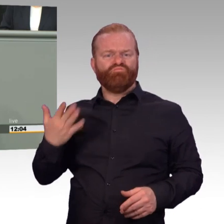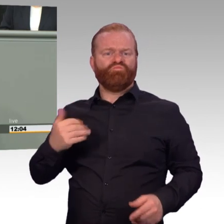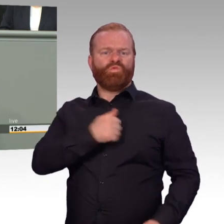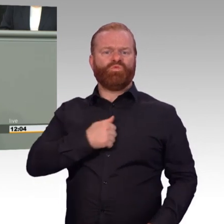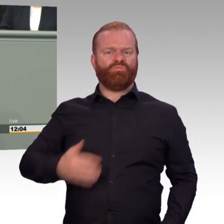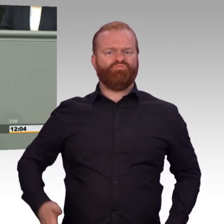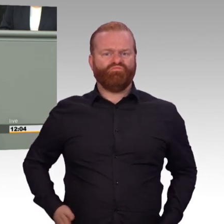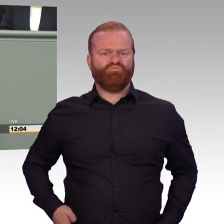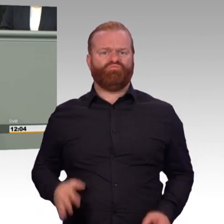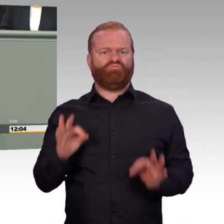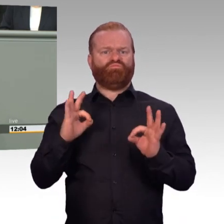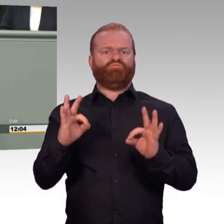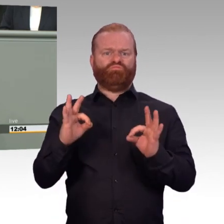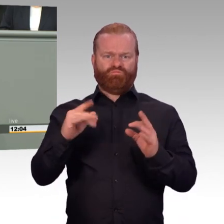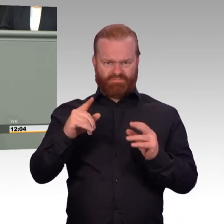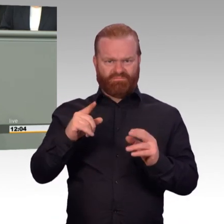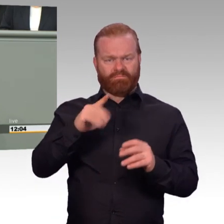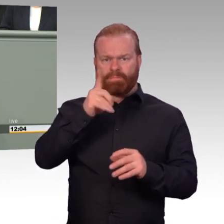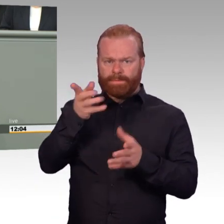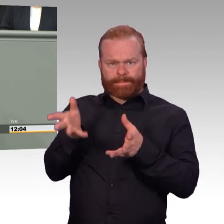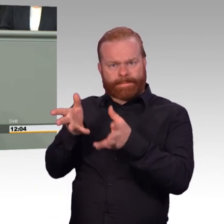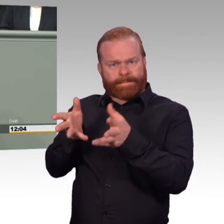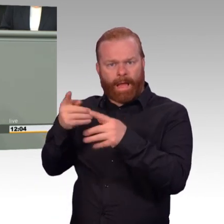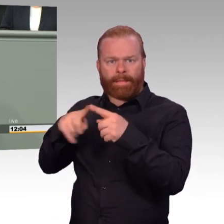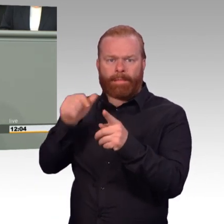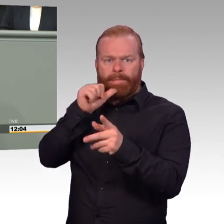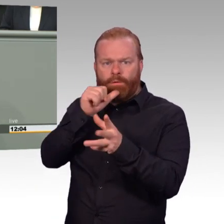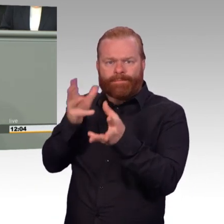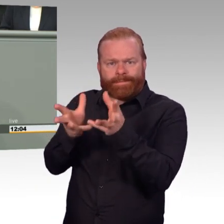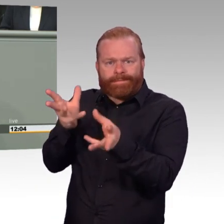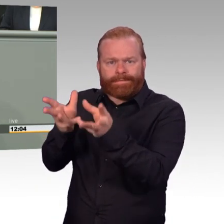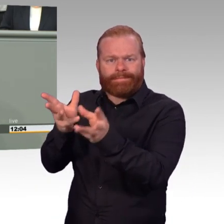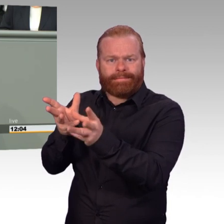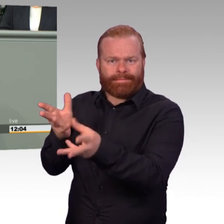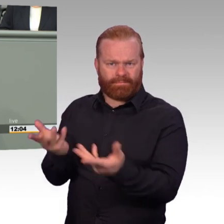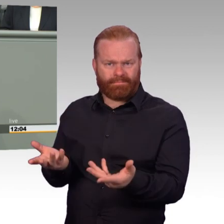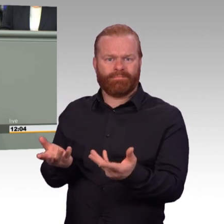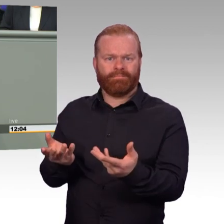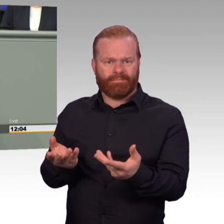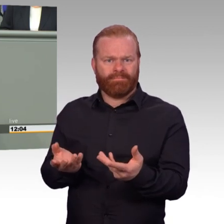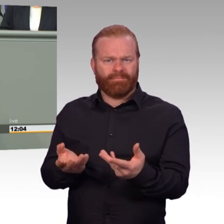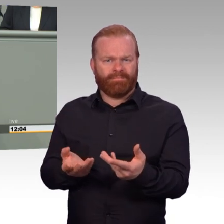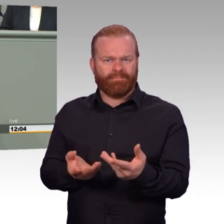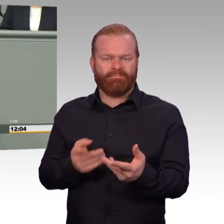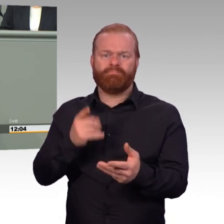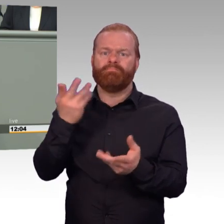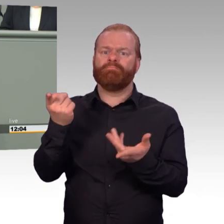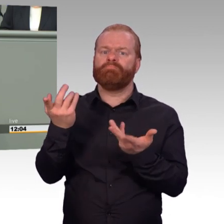Aber heute werden sie damit konfrontiert, dass nur noch die Freizeit da ist. Und kein Dienst so in günstigen Zeiten mehr oder die Anrechnungsstelle, die sie gewöhnt waren.